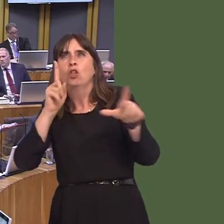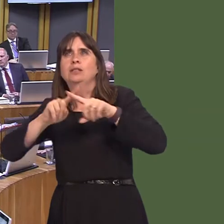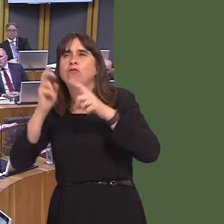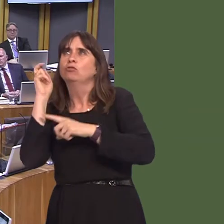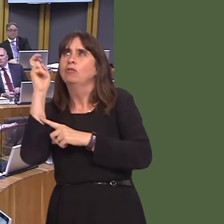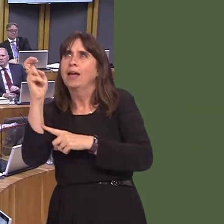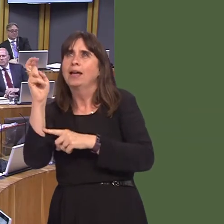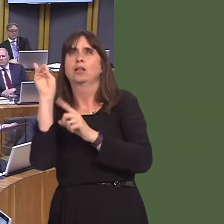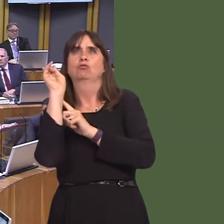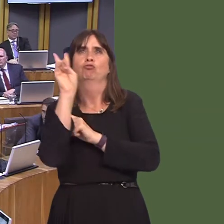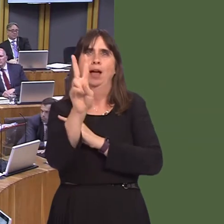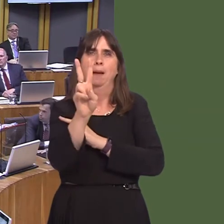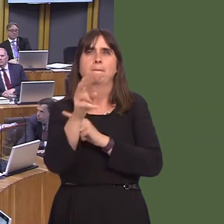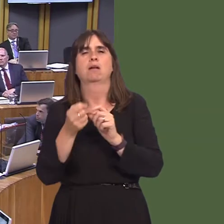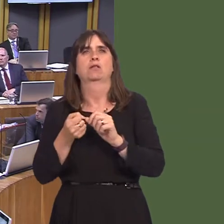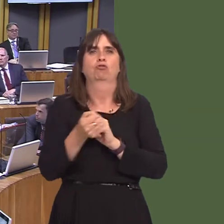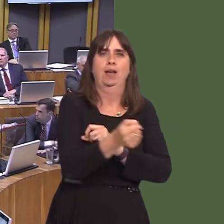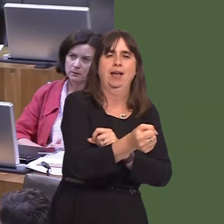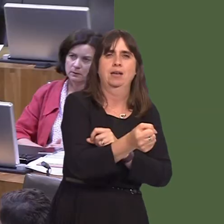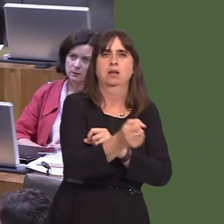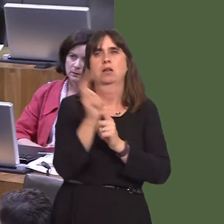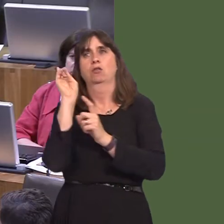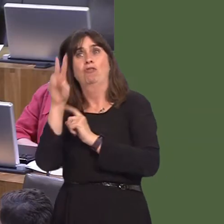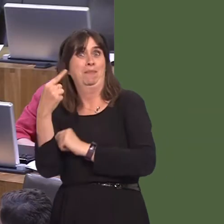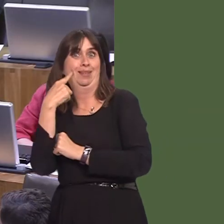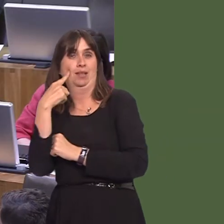light rail's far easier to extend than heavy rail. The first example of that would be the